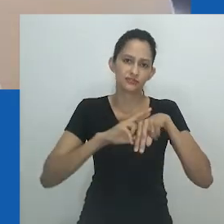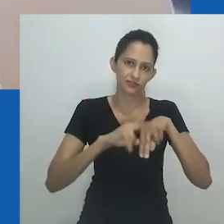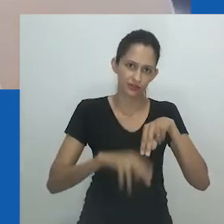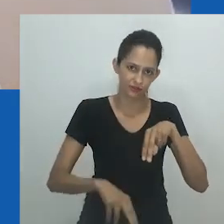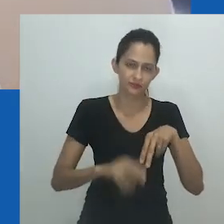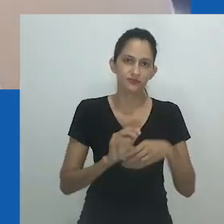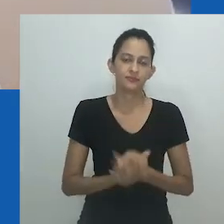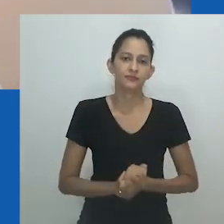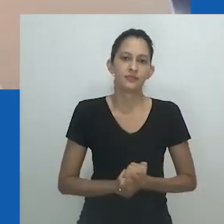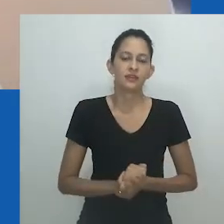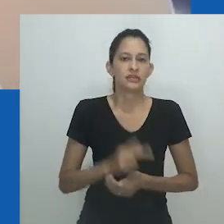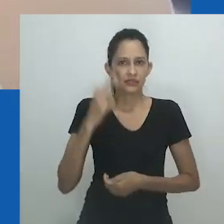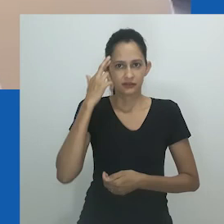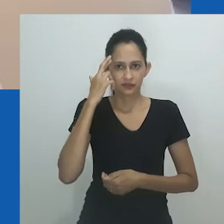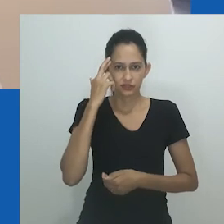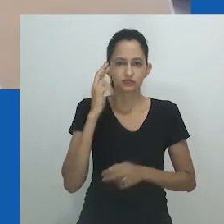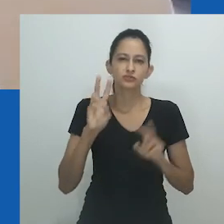para se referir à noção de transgênero.